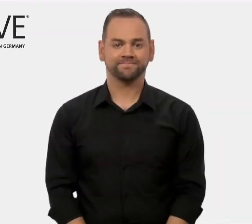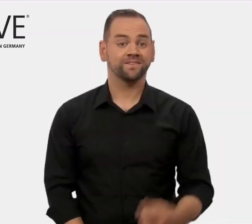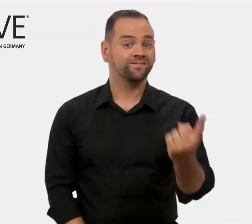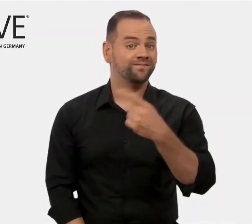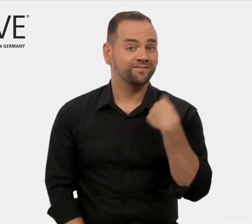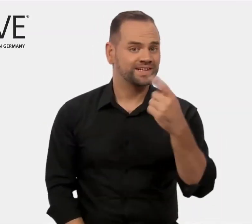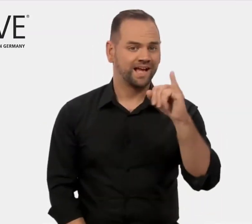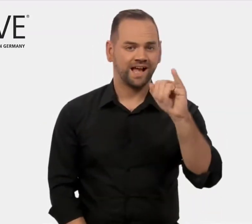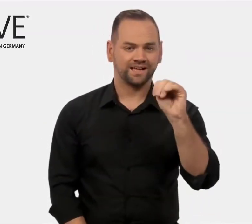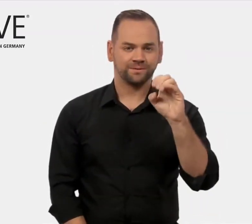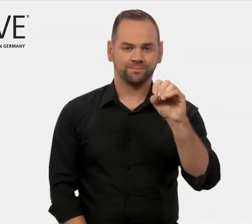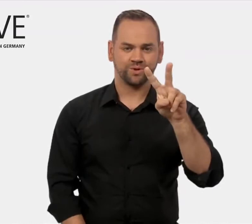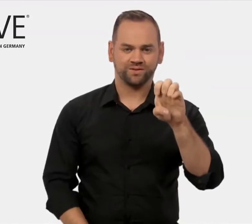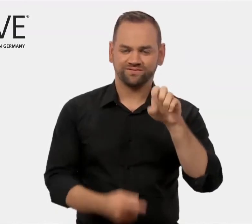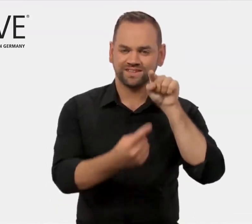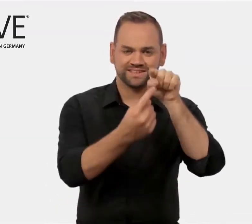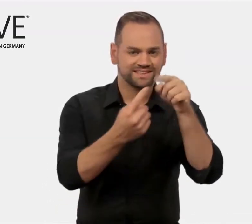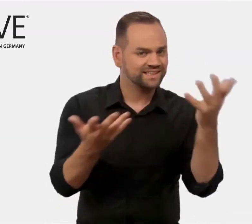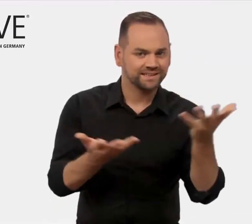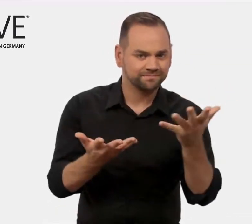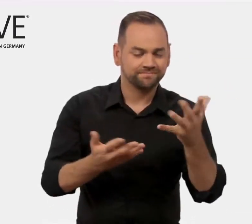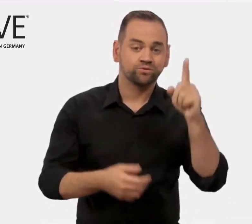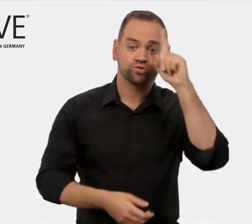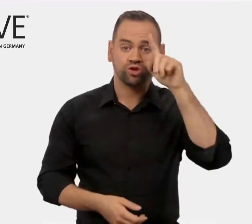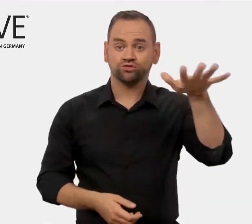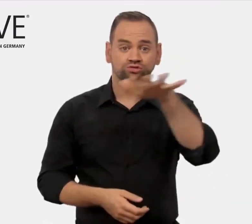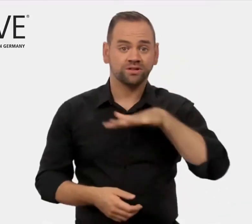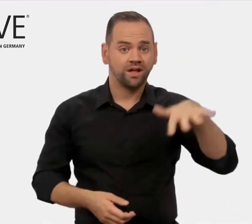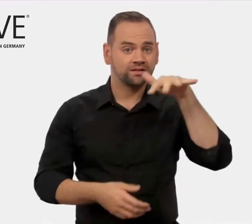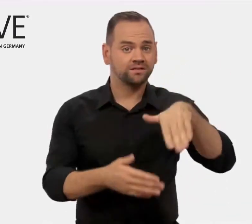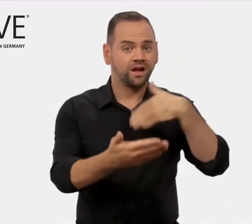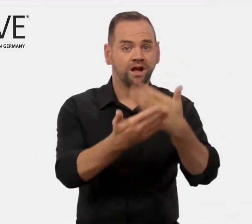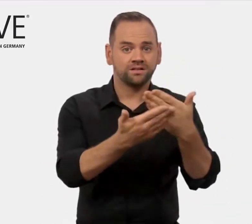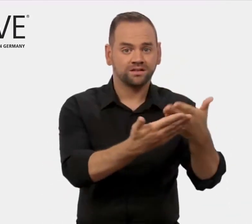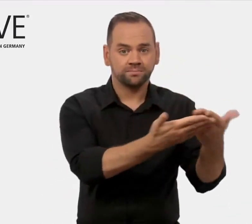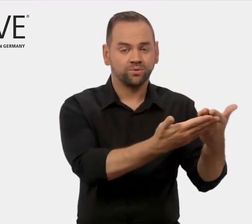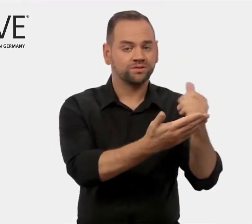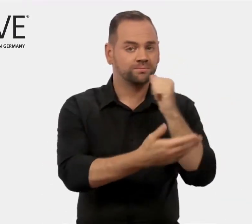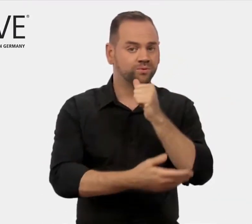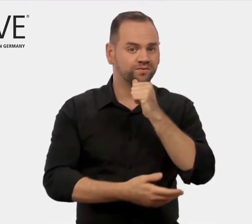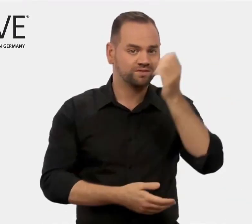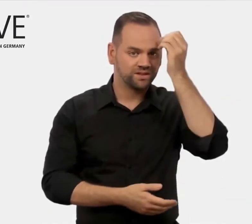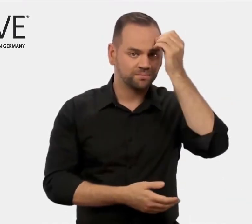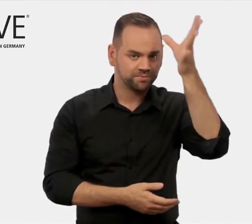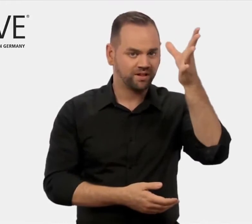Unser Ziel als iMOVE ist, deutsche Anbieter von beruflicher Bildung